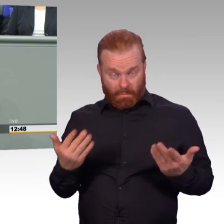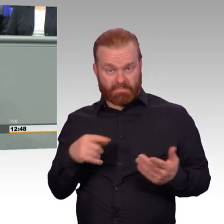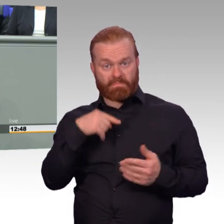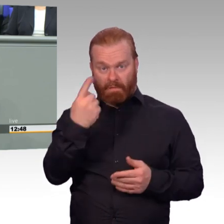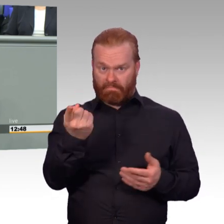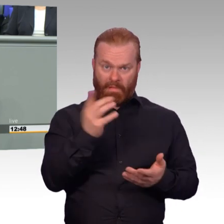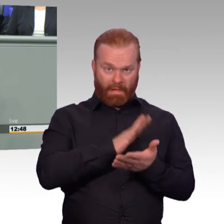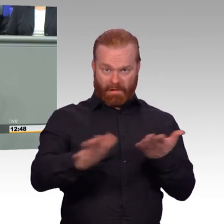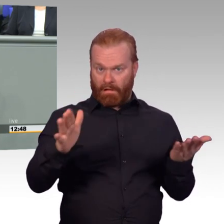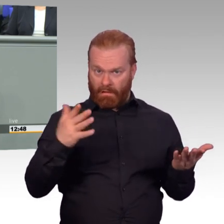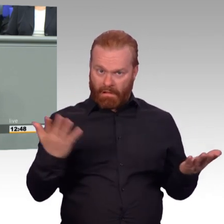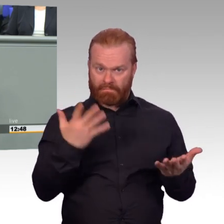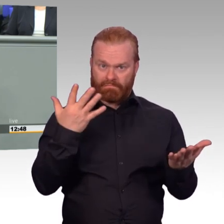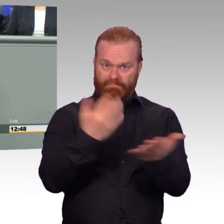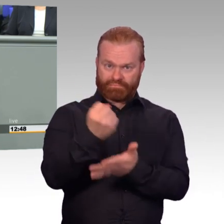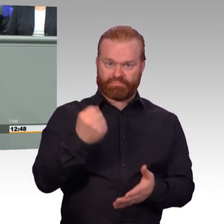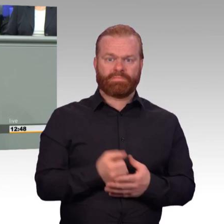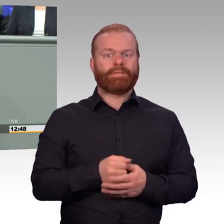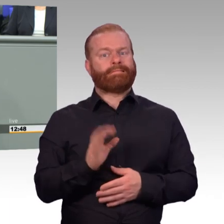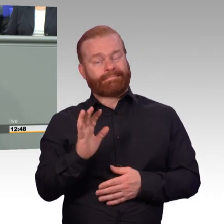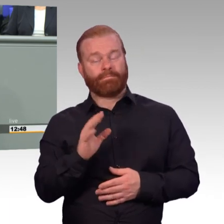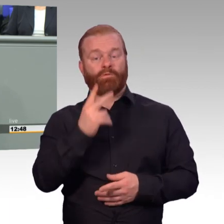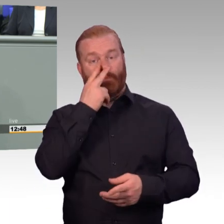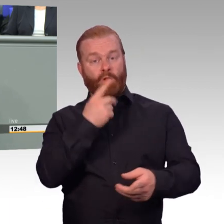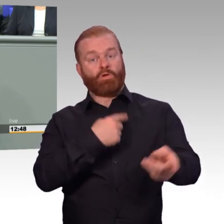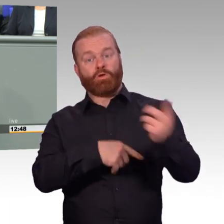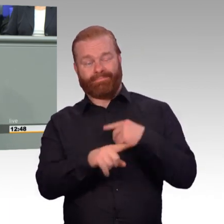Die Bundeswehr ist heute eine Armee im Einsatz, im Dauereinsatz.